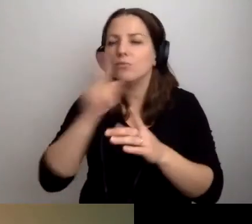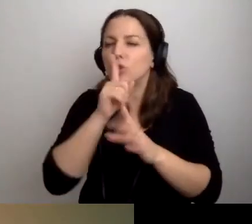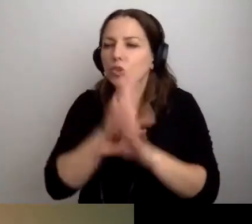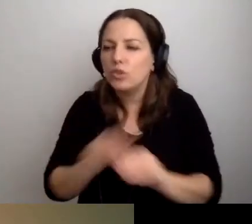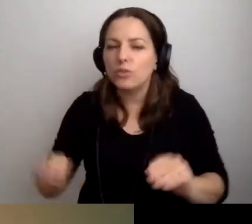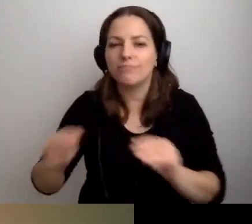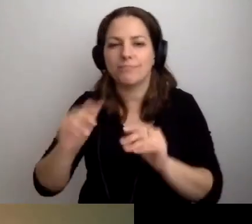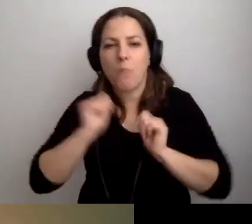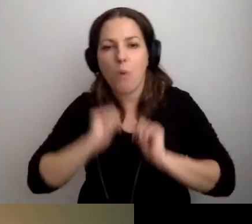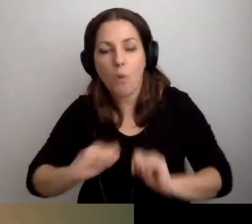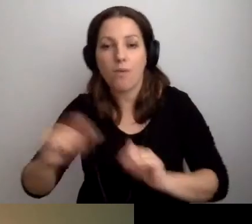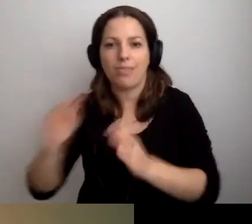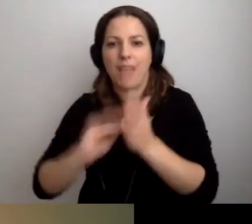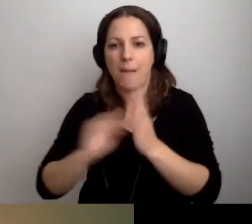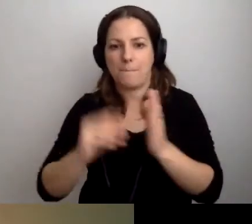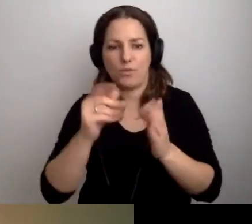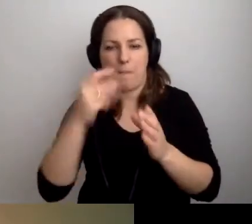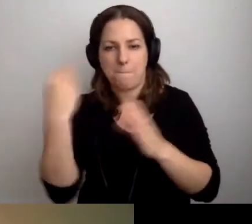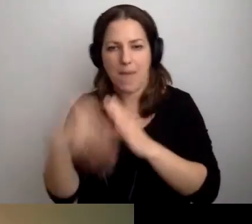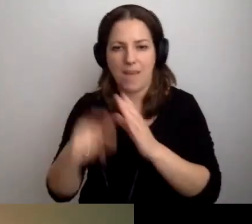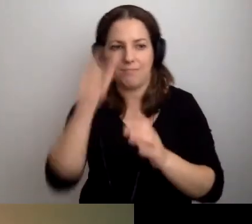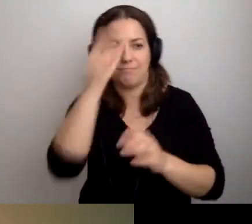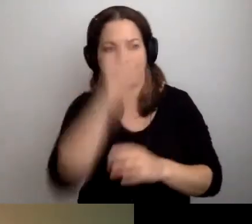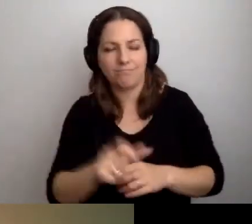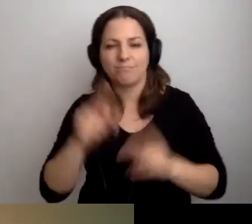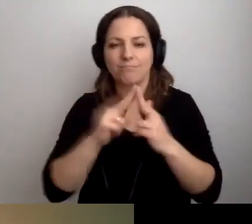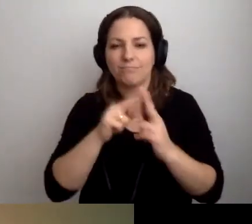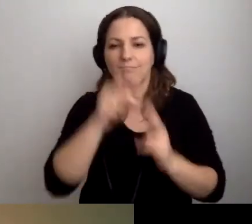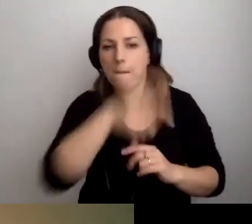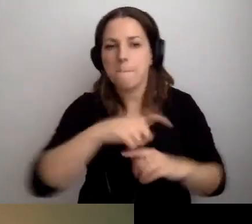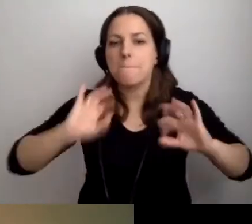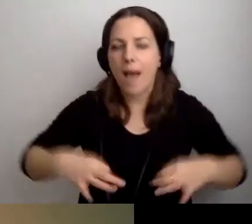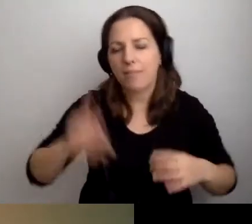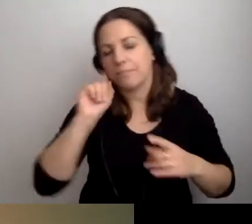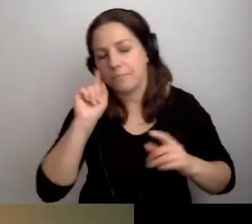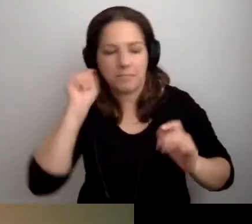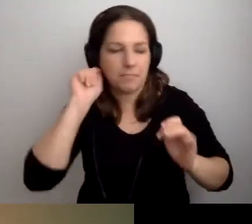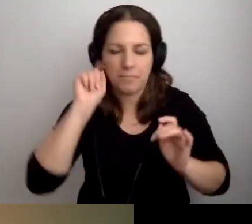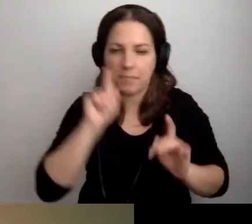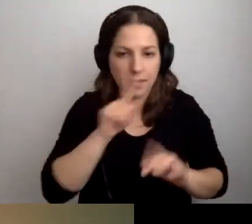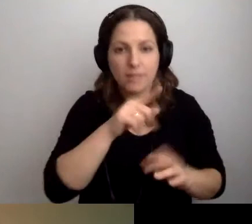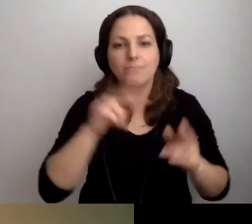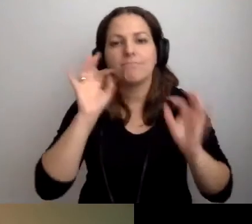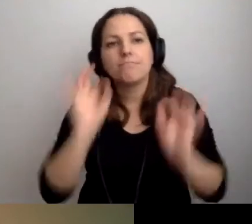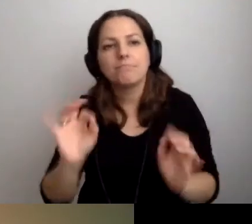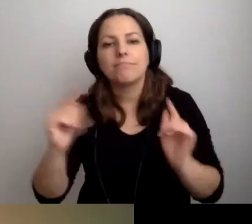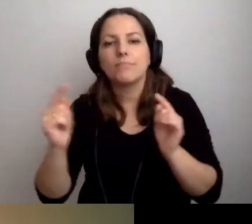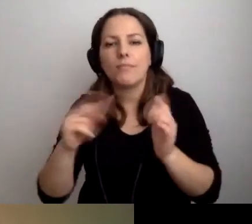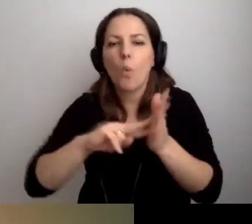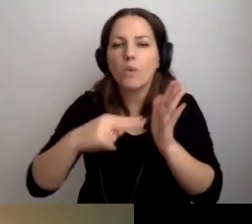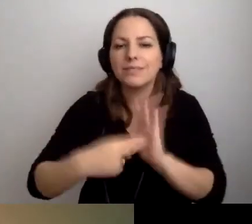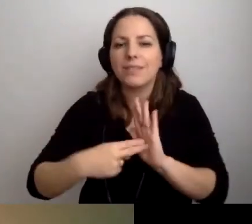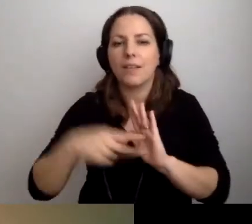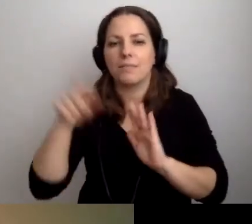Skontaktuj się z tym i tym. Ustalimy dogodne dla ciebie miejsce.